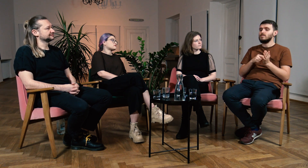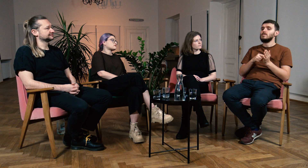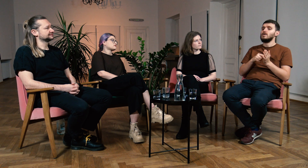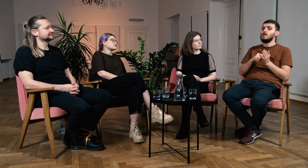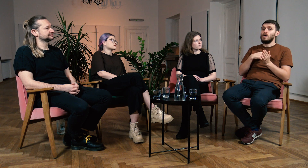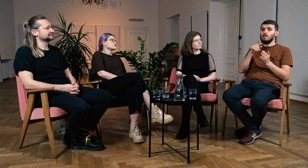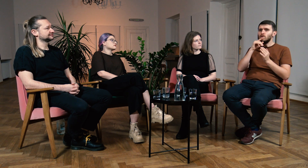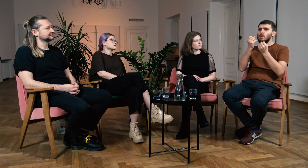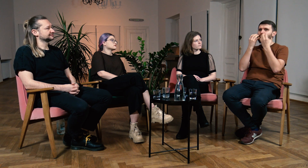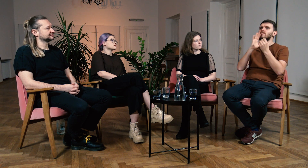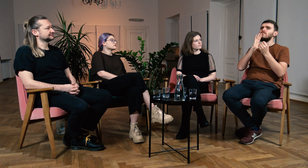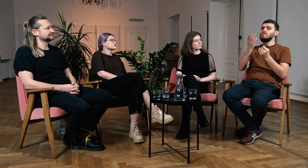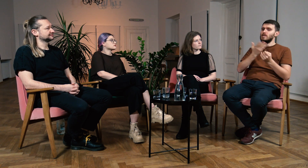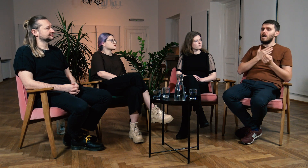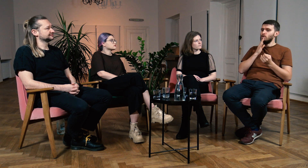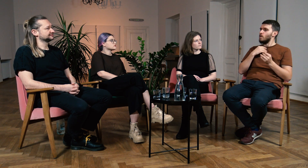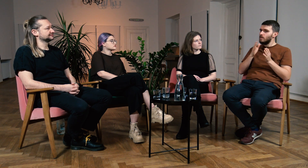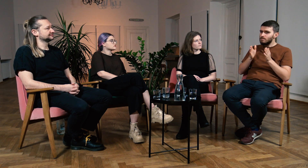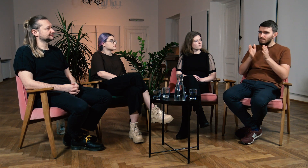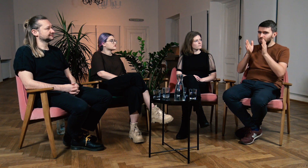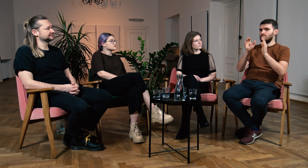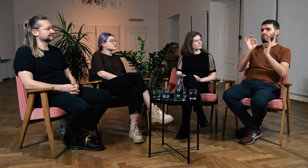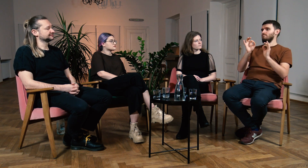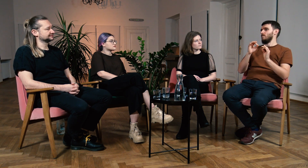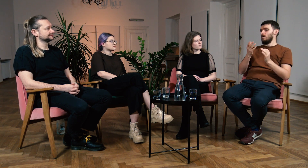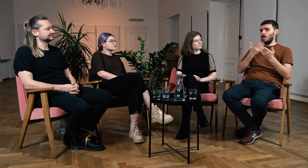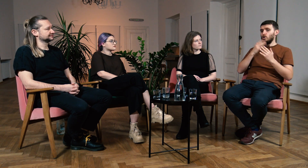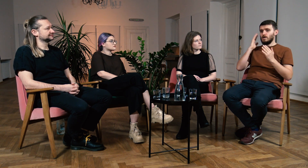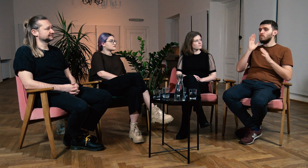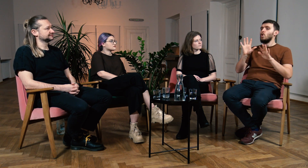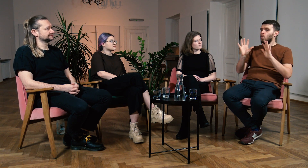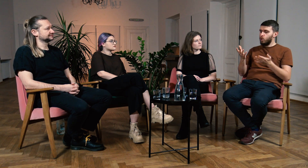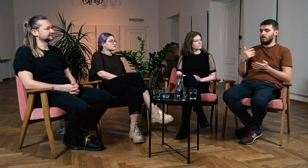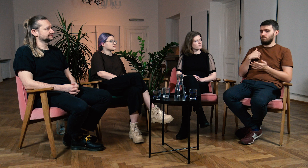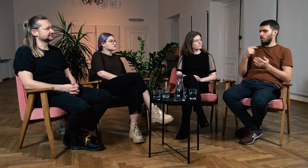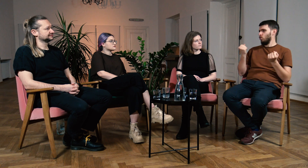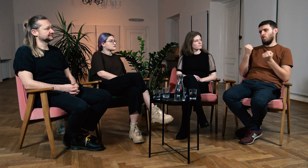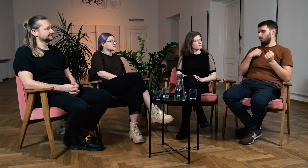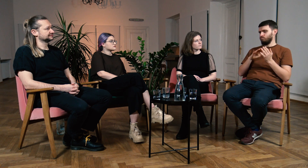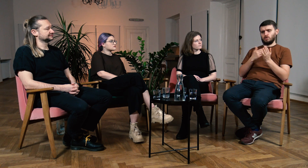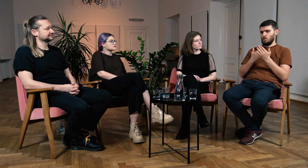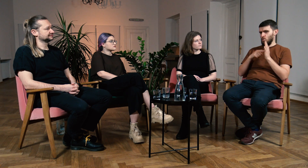Mam wrażenie, że filologia naprowadziła mnie na dobrą drogę. Chciałbym pokazać bardzo dobry przykład.